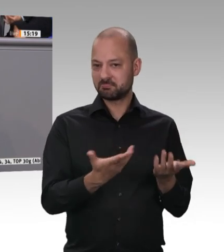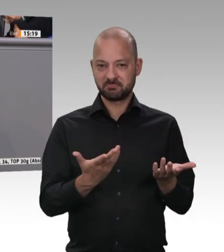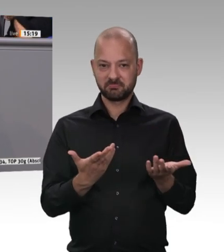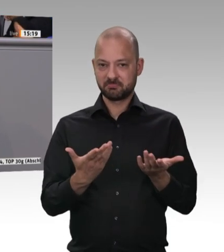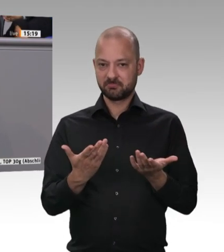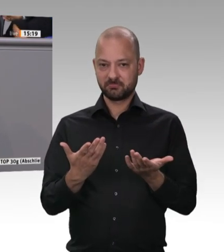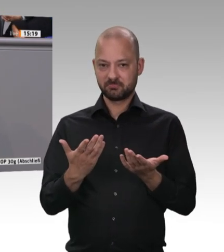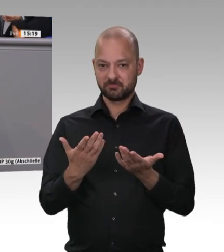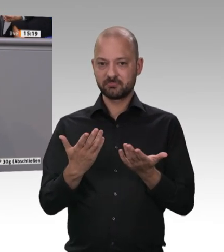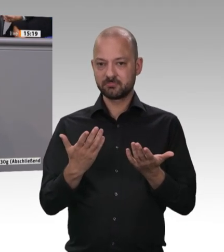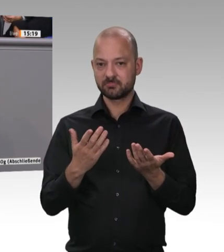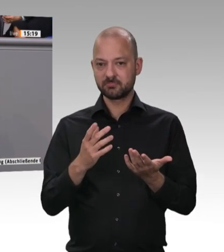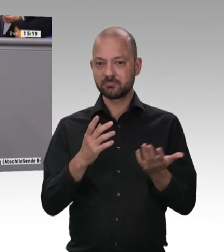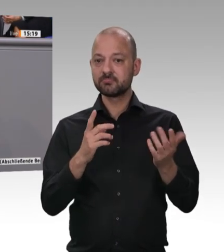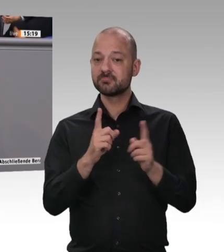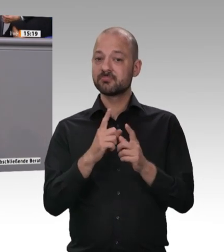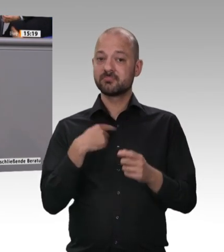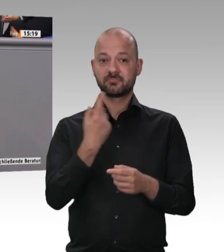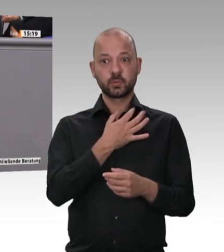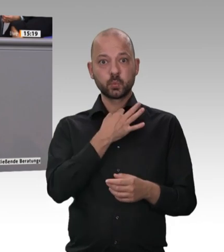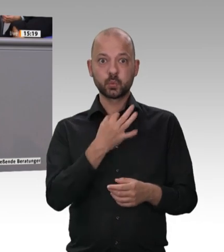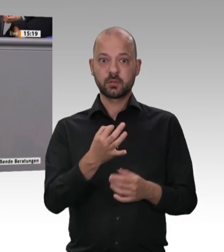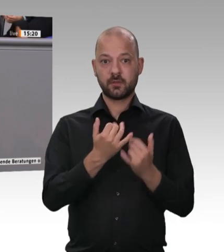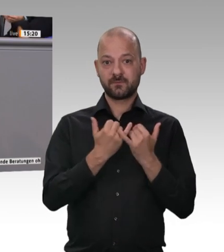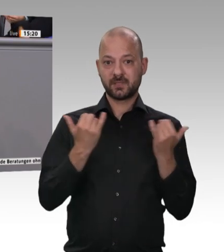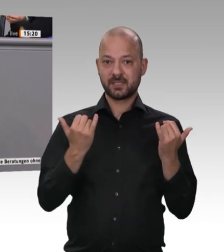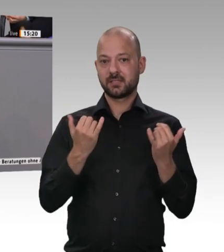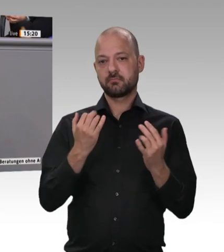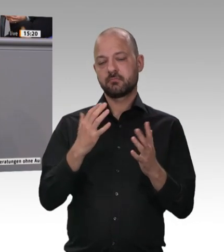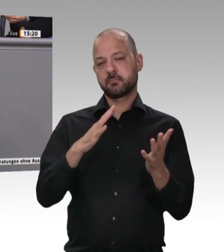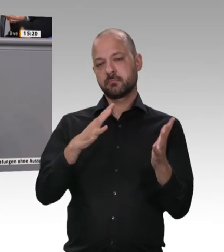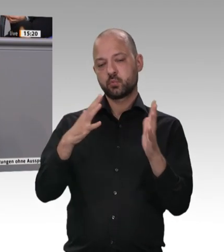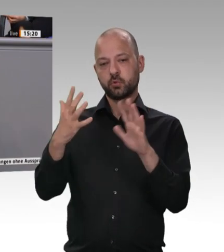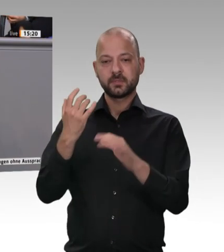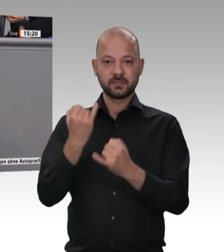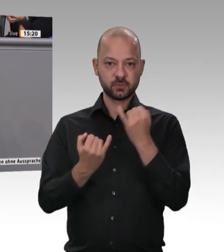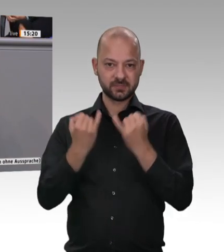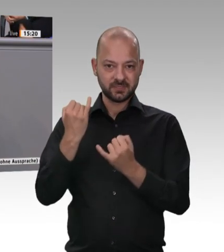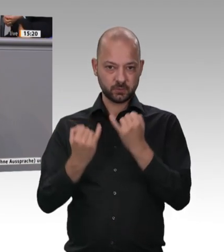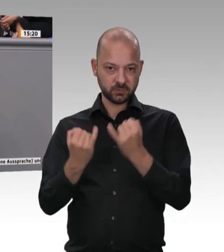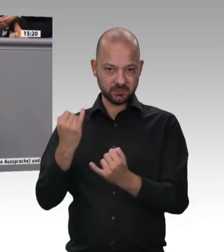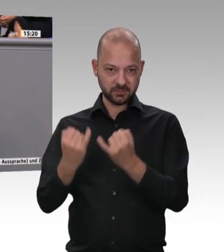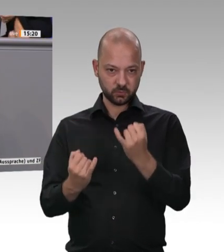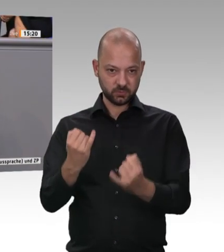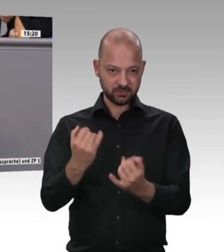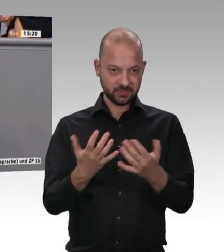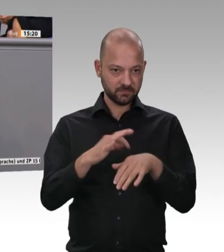ich habe es vor ein paar Wochen selber gelesen: 30 000 Schweine werden in einer Fabrik an